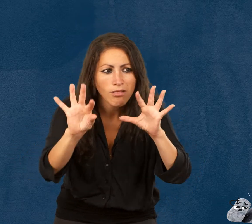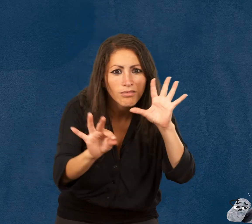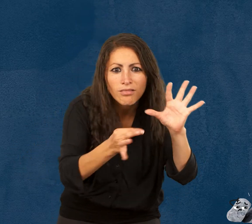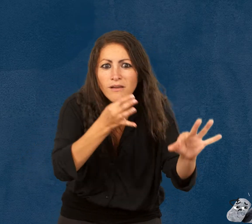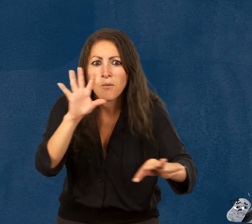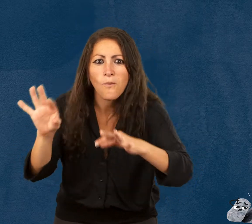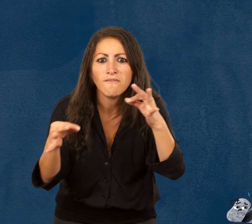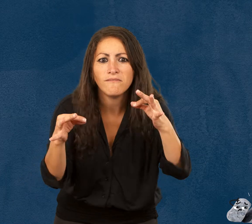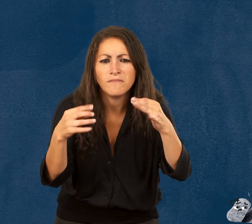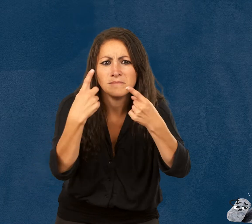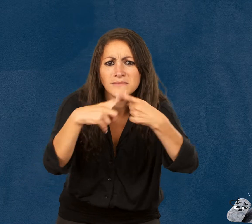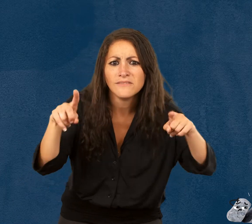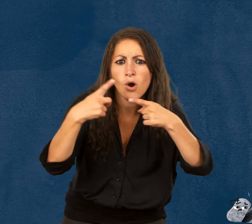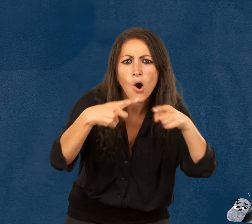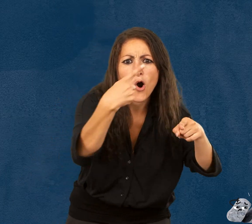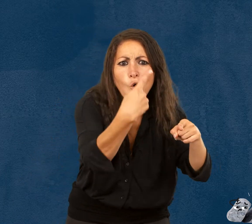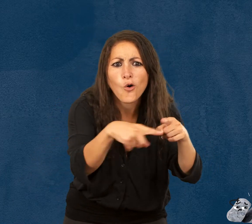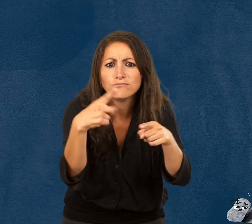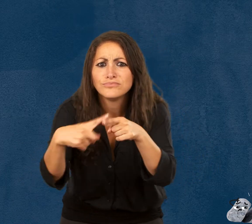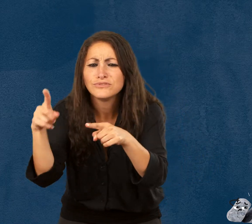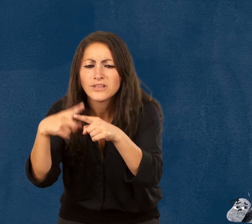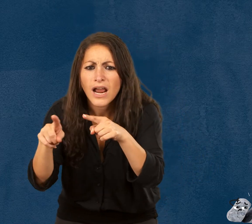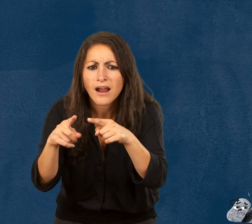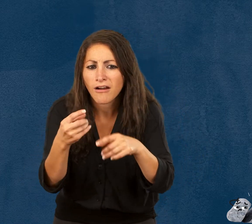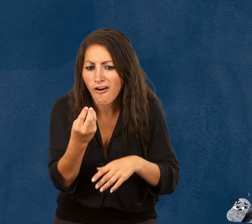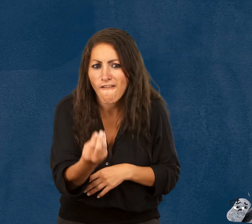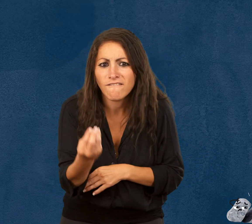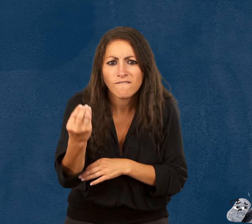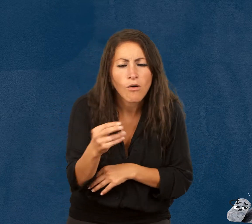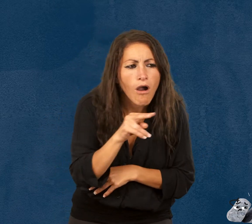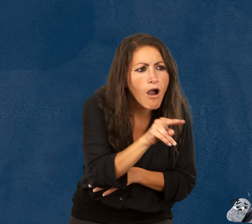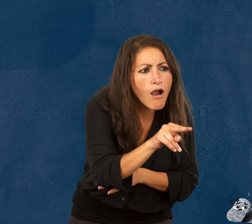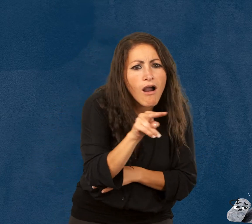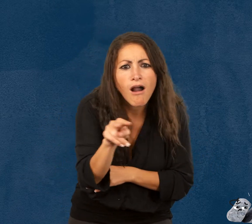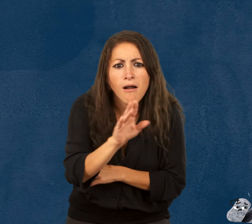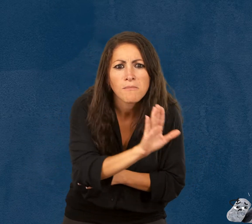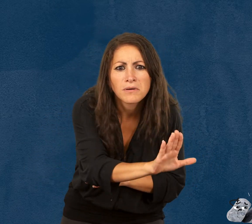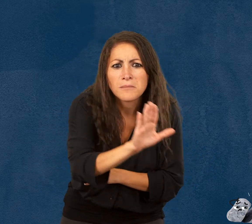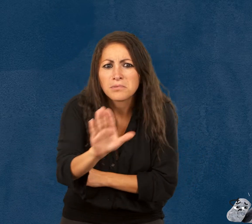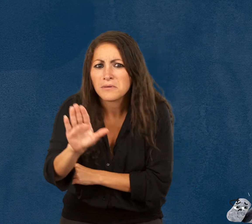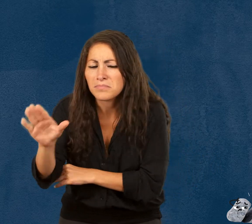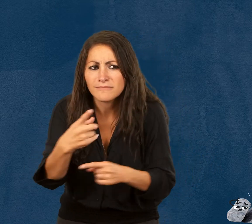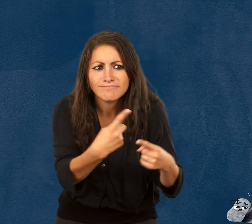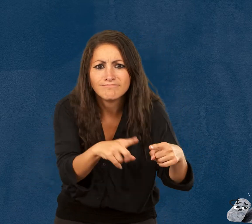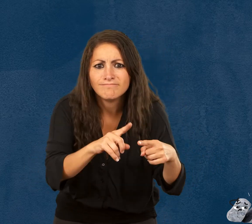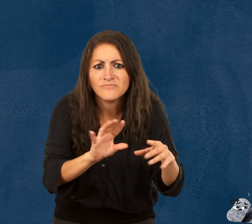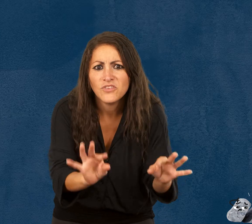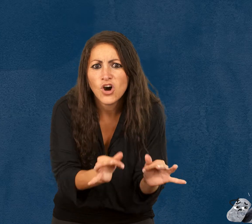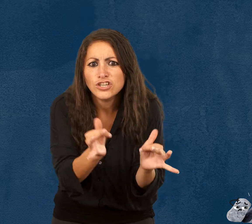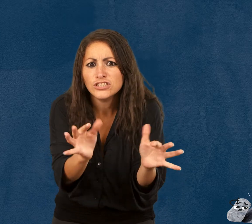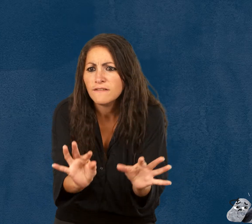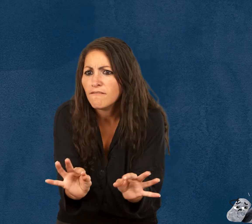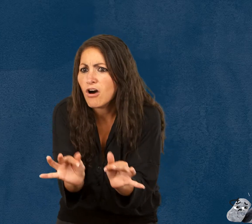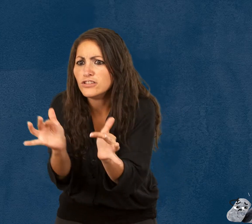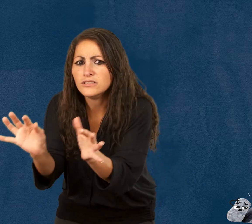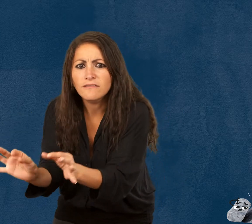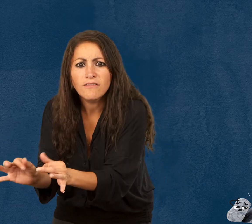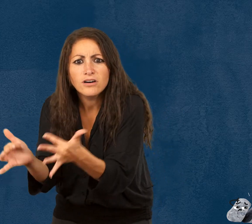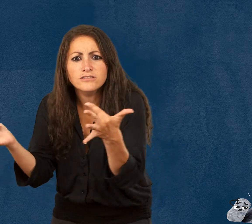Accompagnés d’amusants personnages, qui sont en fait des objets, les jeunes visiteurs sont invités à explorer différentes facettes de la fragilité.